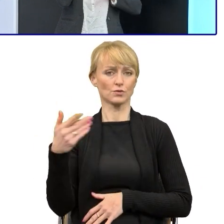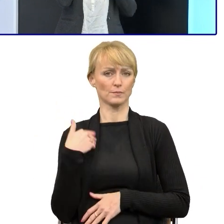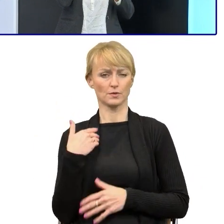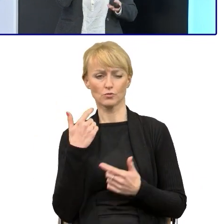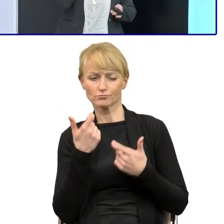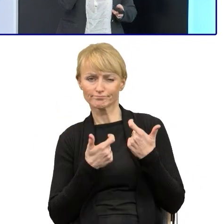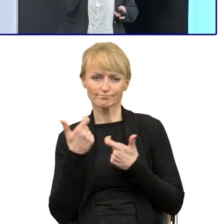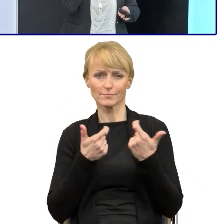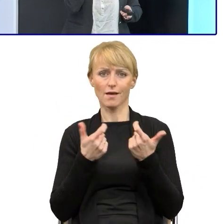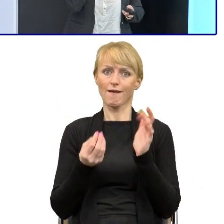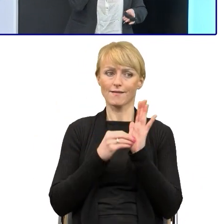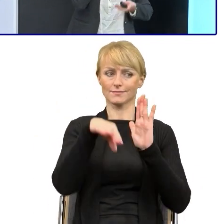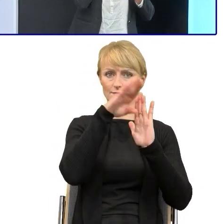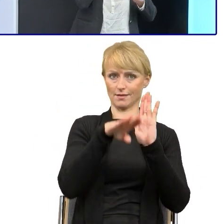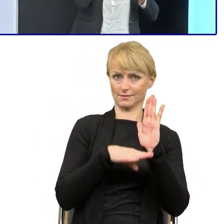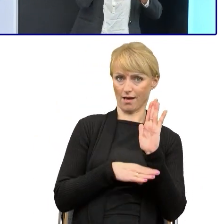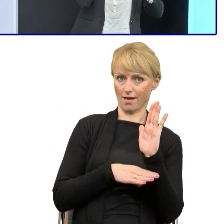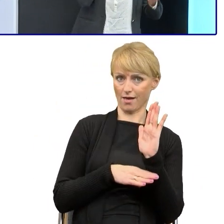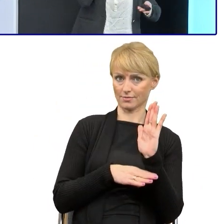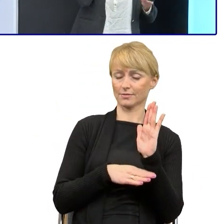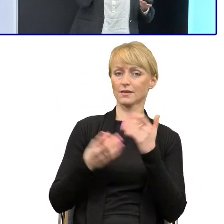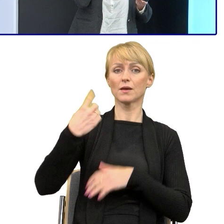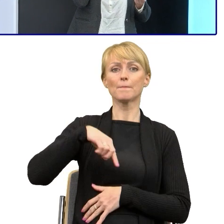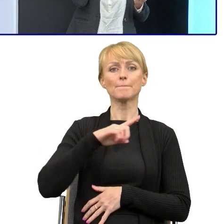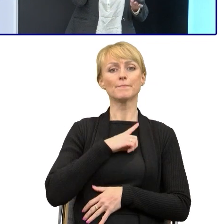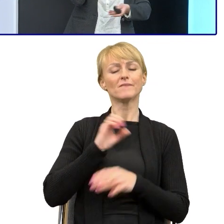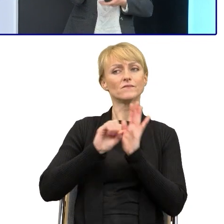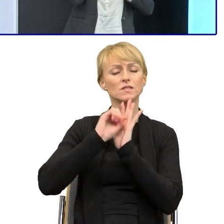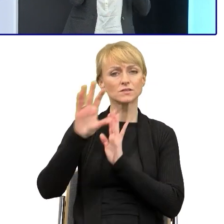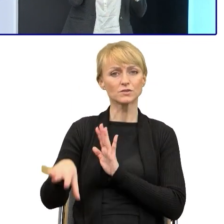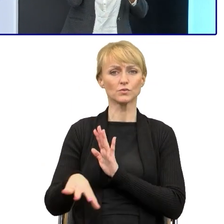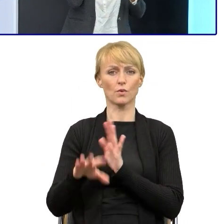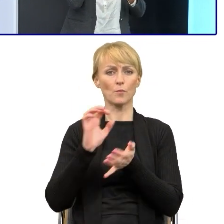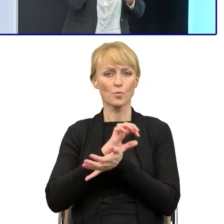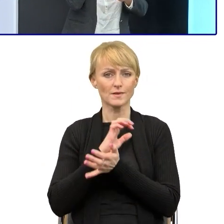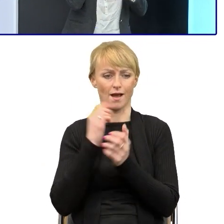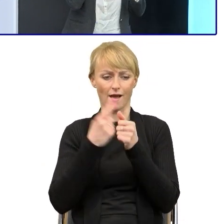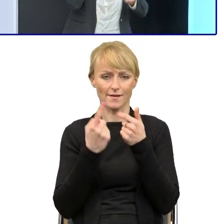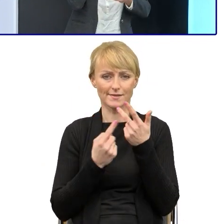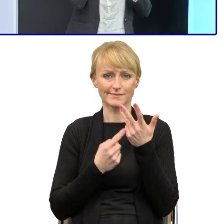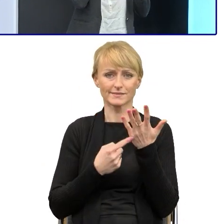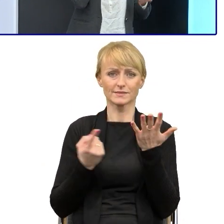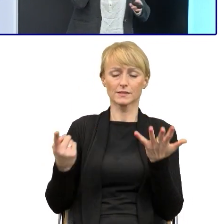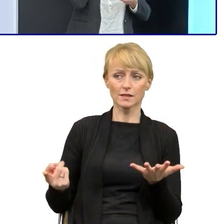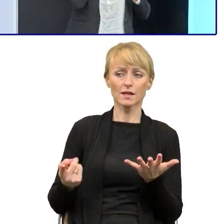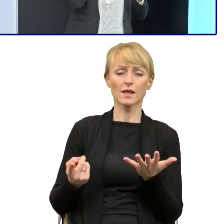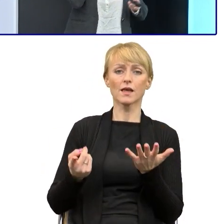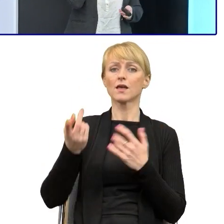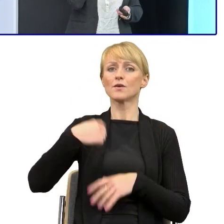Przesłaliśmy im te publikacje, argumentując dlaczego chociażby wykorzystujemy bezpośrednie zwroty i zwracamy się